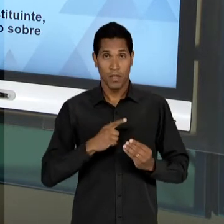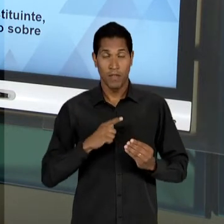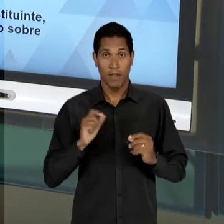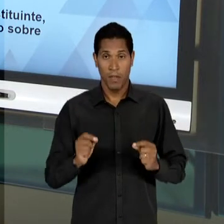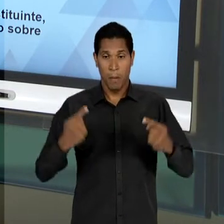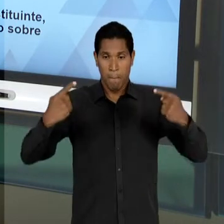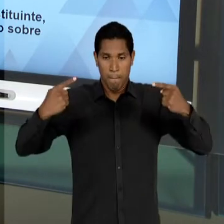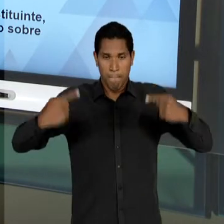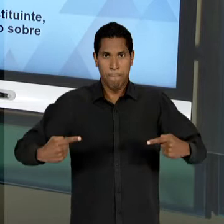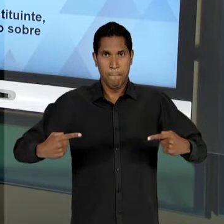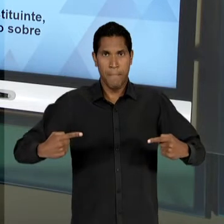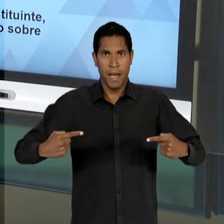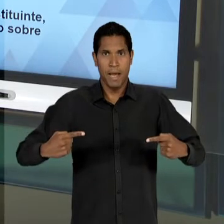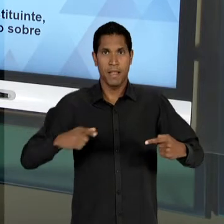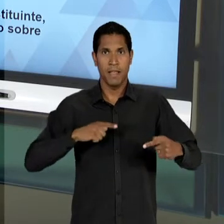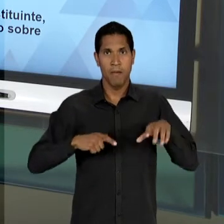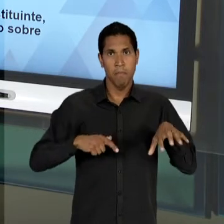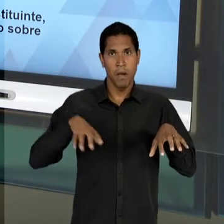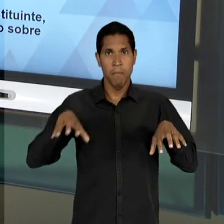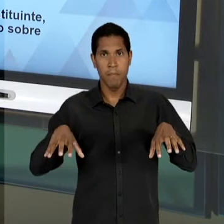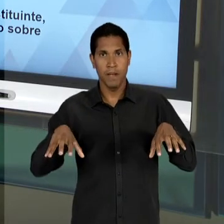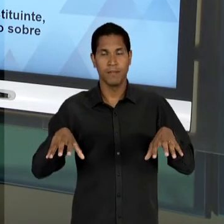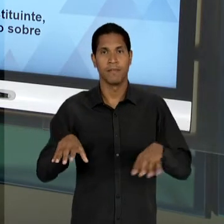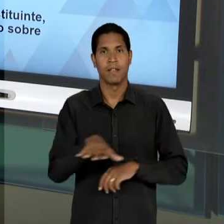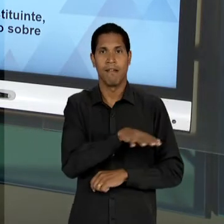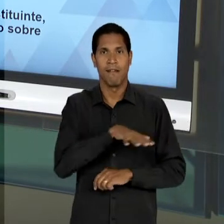SUJEITOS COLETIVOS DA EDUCAÇÃO, OS CATÓLICOS NA